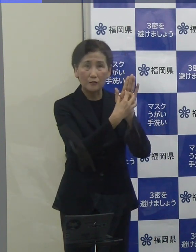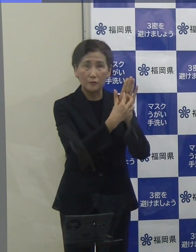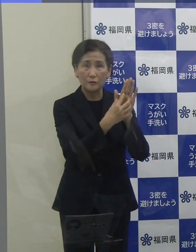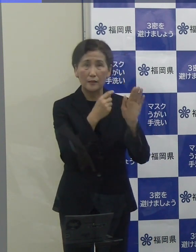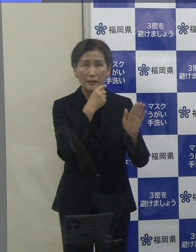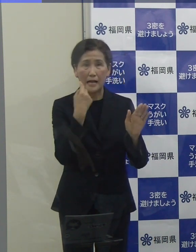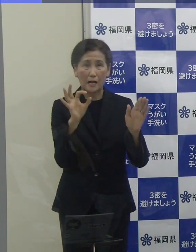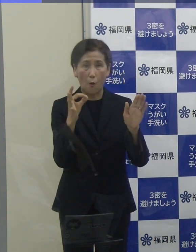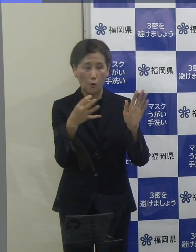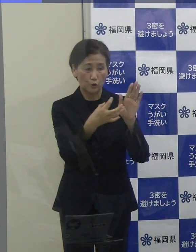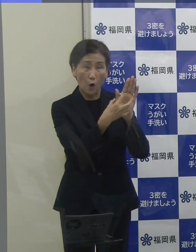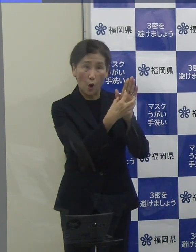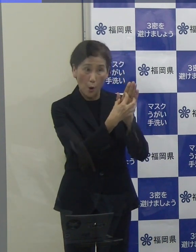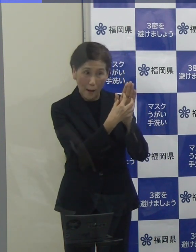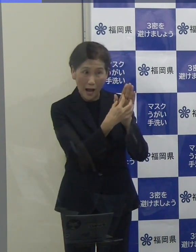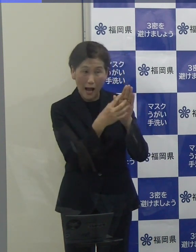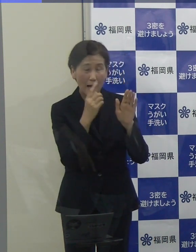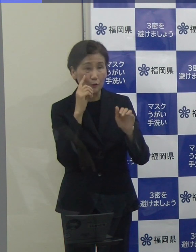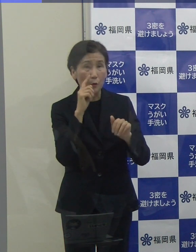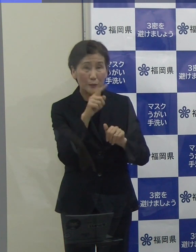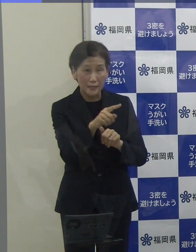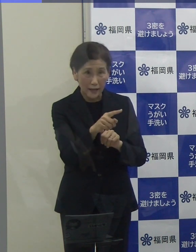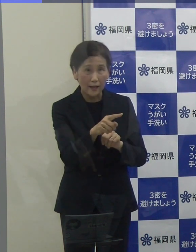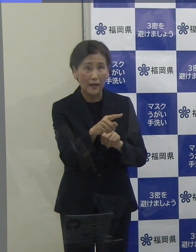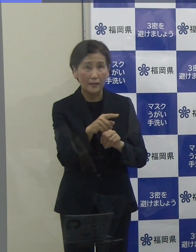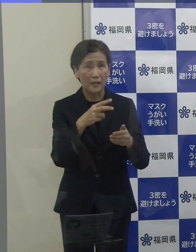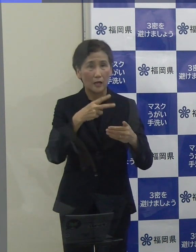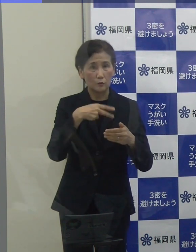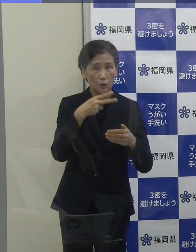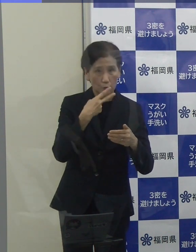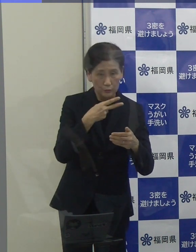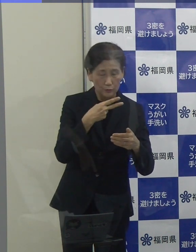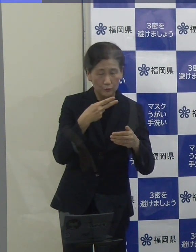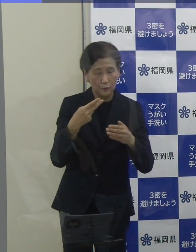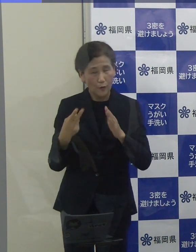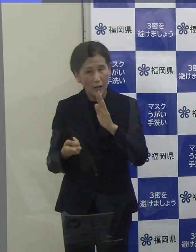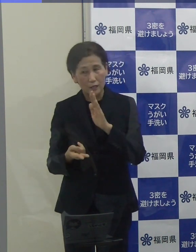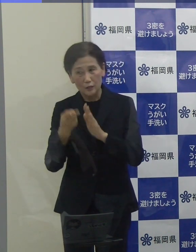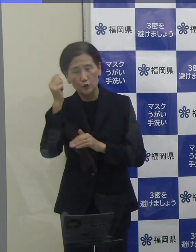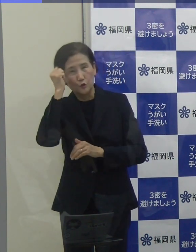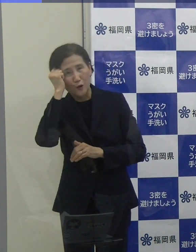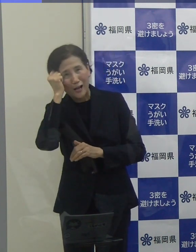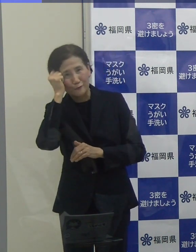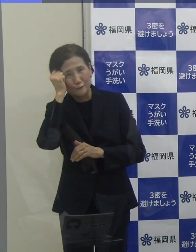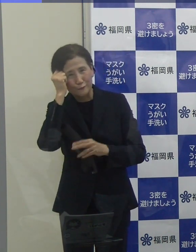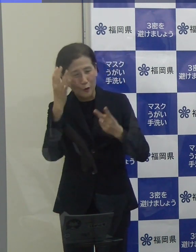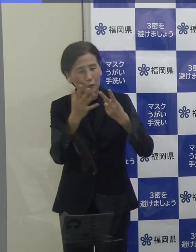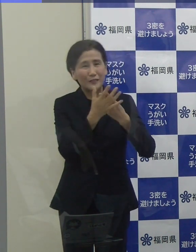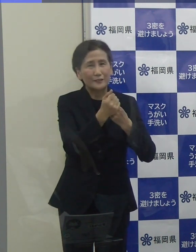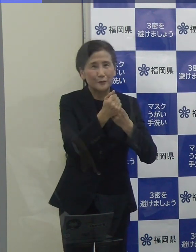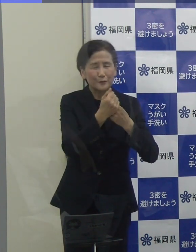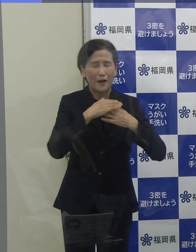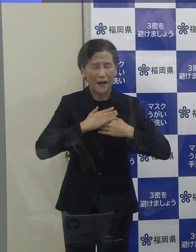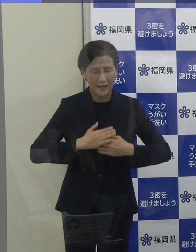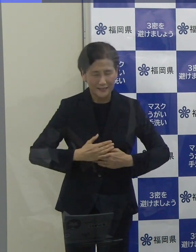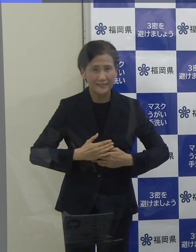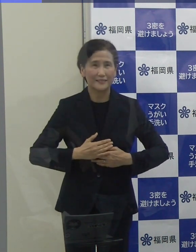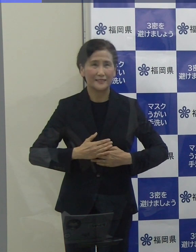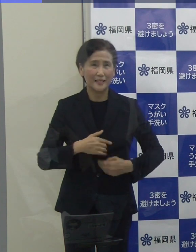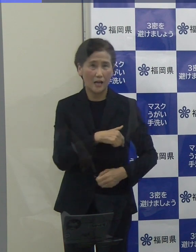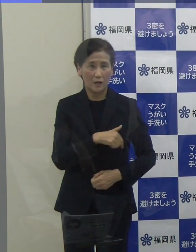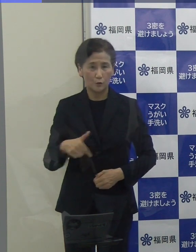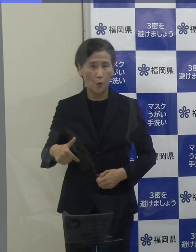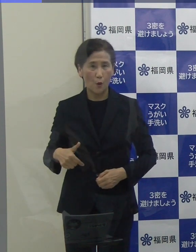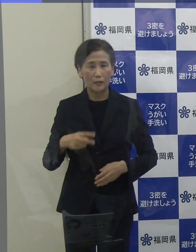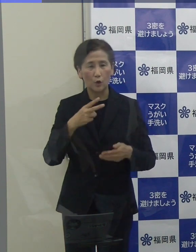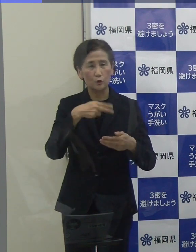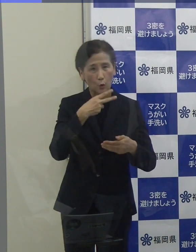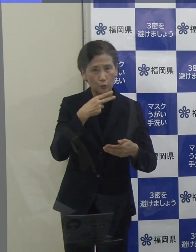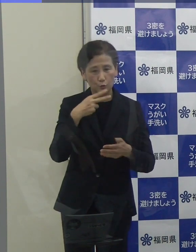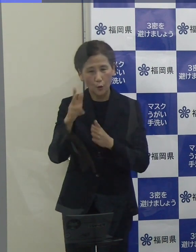飲食、宿泊、このダブルの安心で福岡の食と旅を楽しんでいただければと思っています。